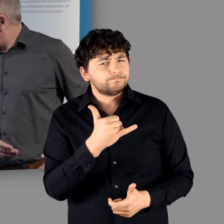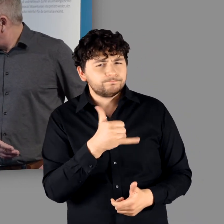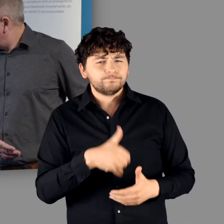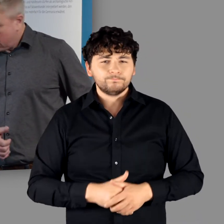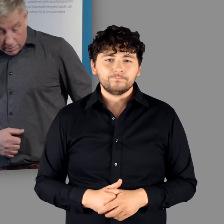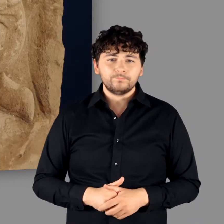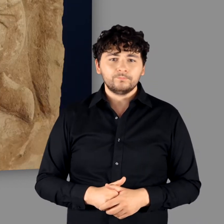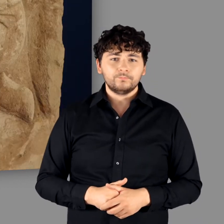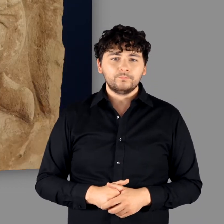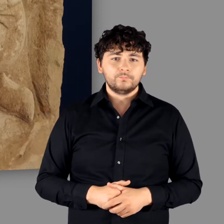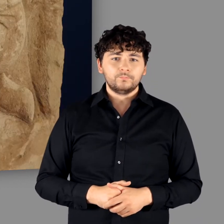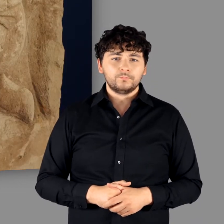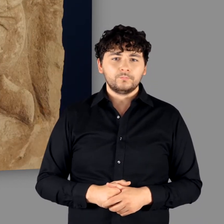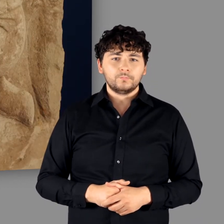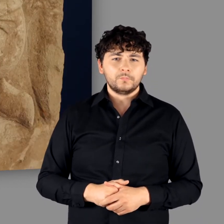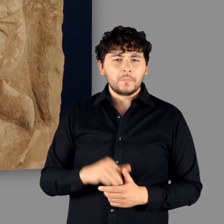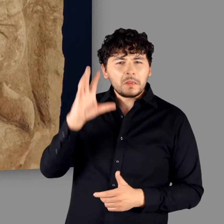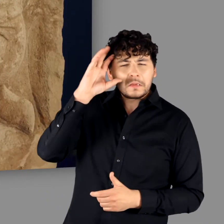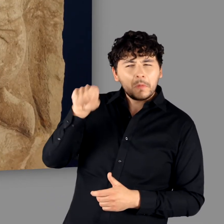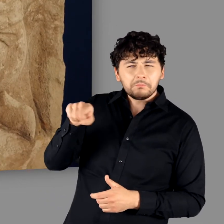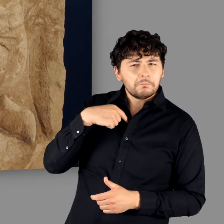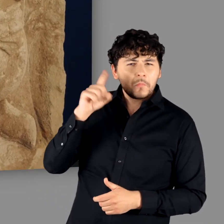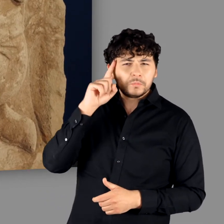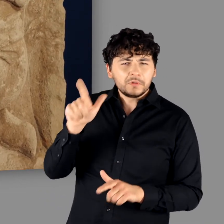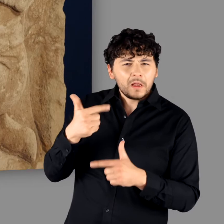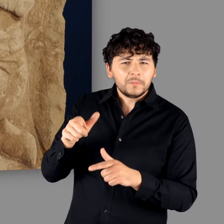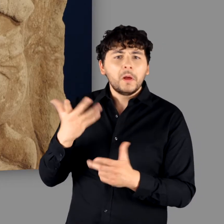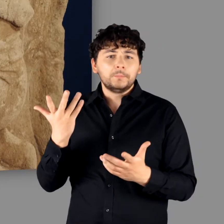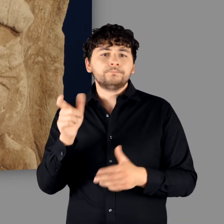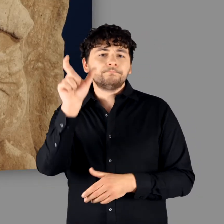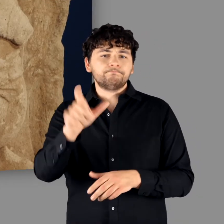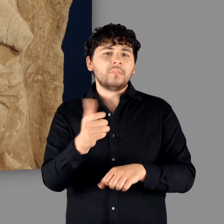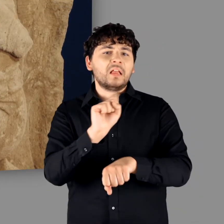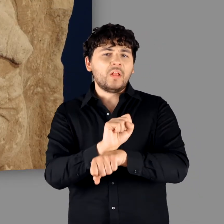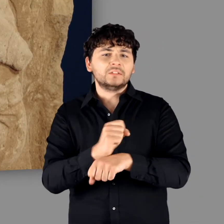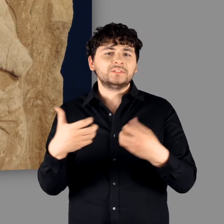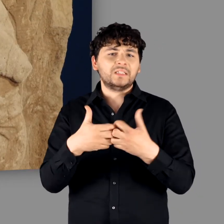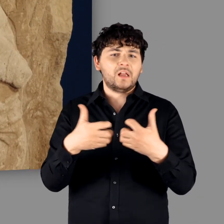"Absolut. Das ist wahrscheinlich gar kein Germane, aber es ist ein Gefangener. Ein Krieger,